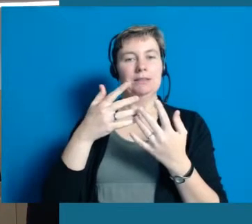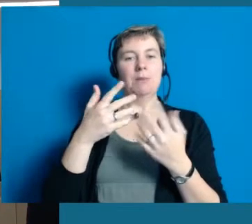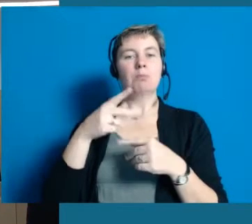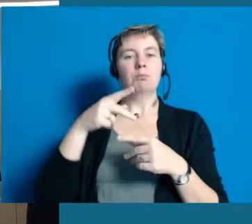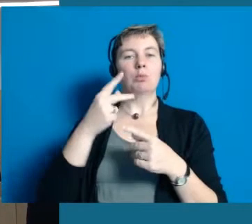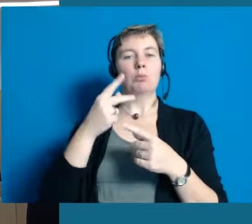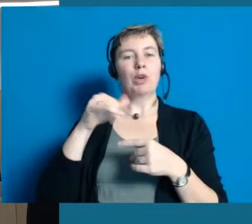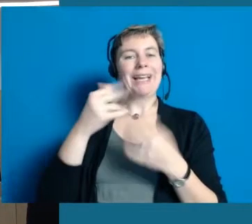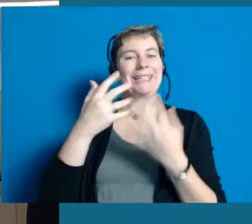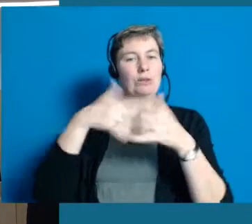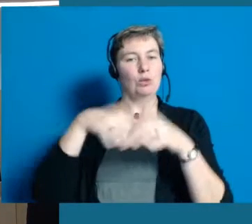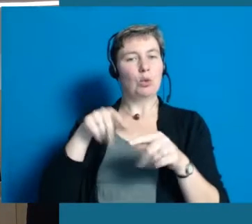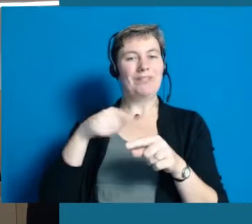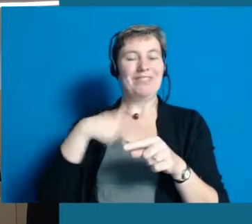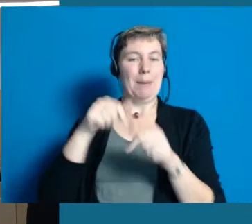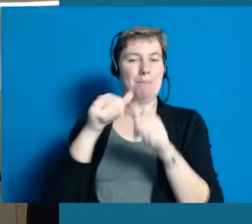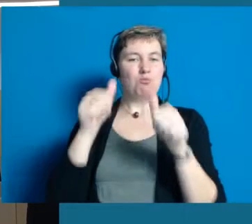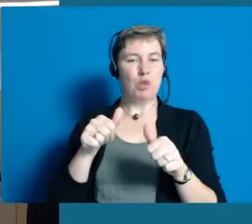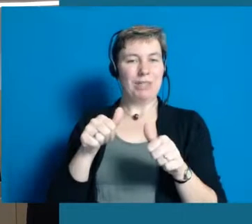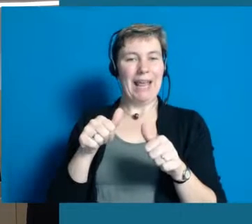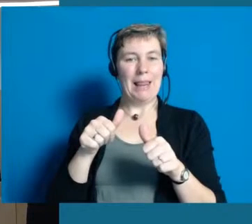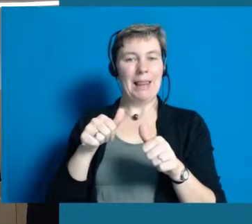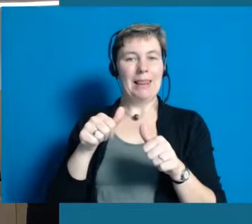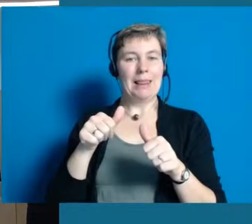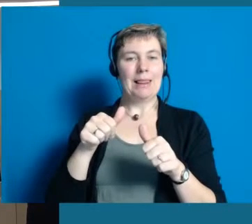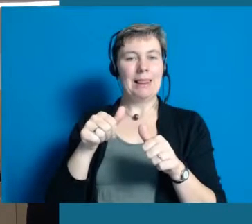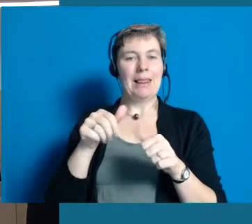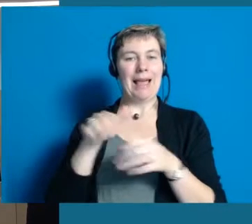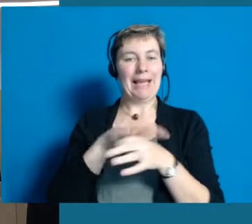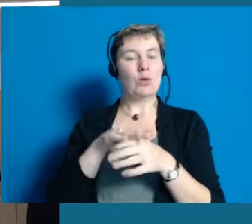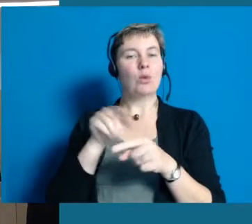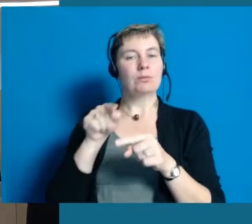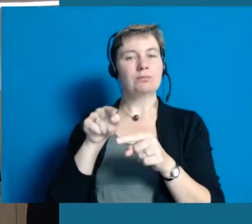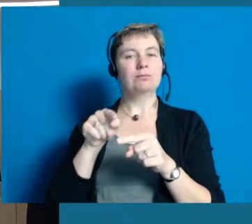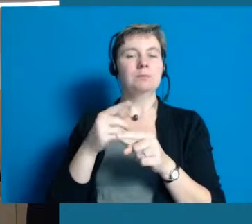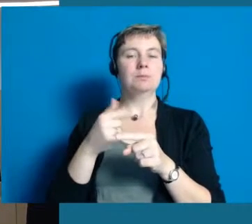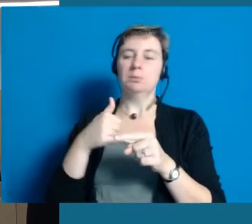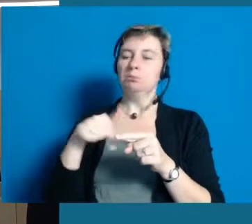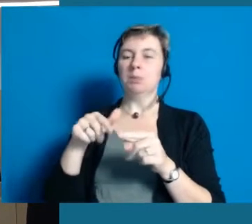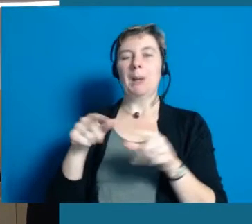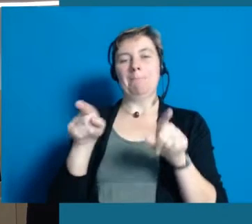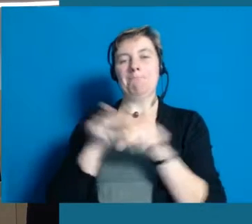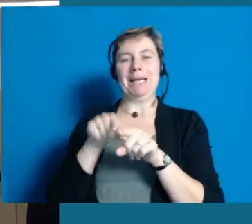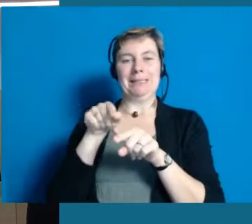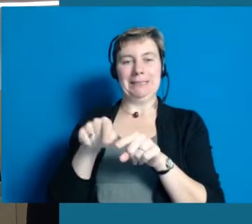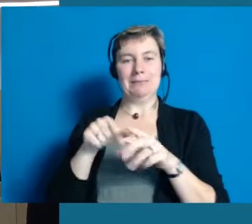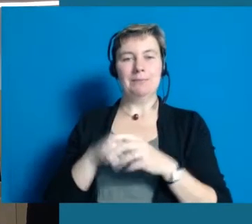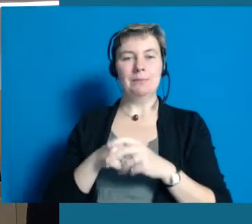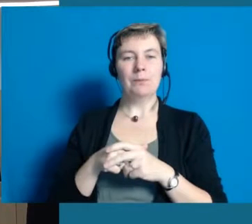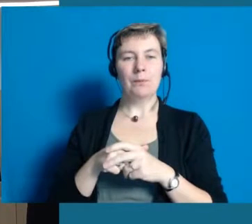auch eine gute Vorraussetzung sind, dass das überhaupt alles funktionieren kann. Barrierefrei sind wir natürlich nicht